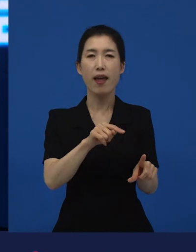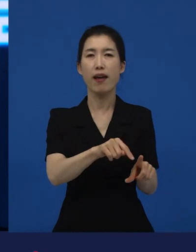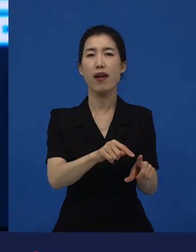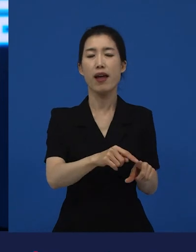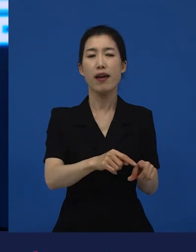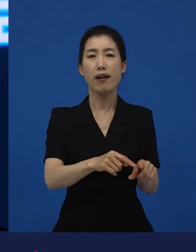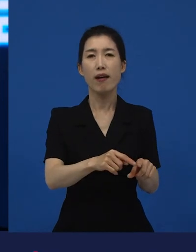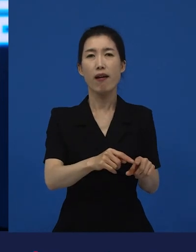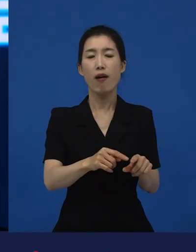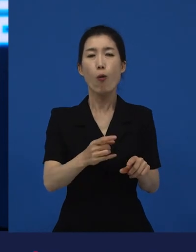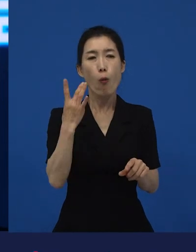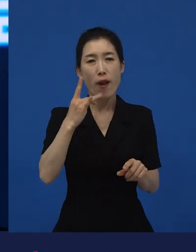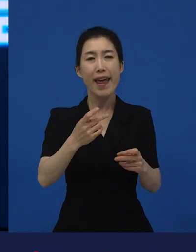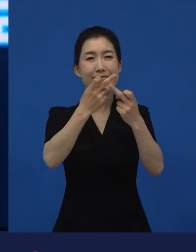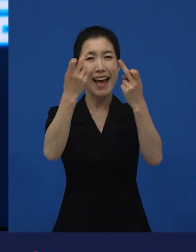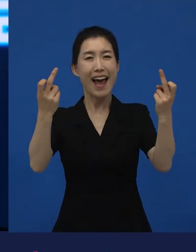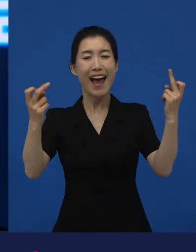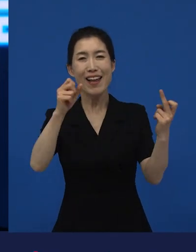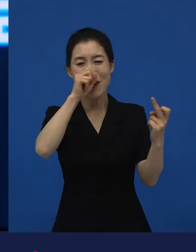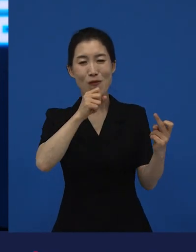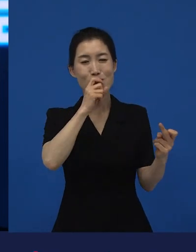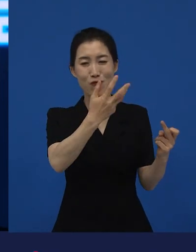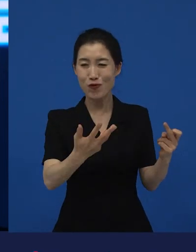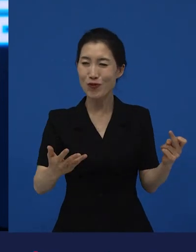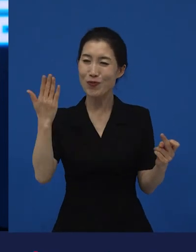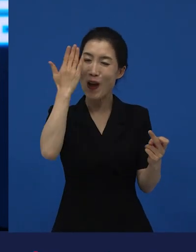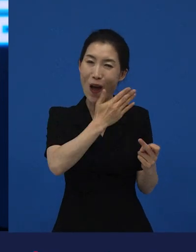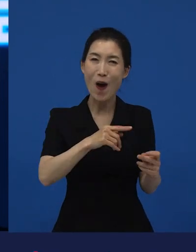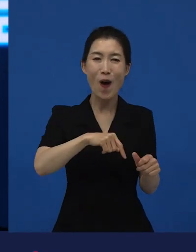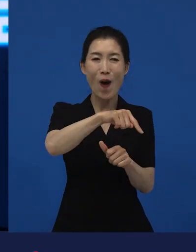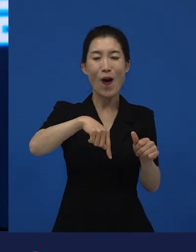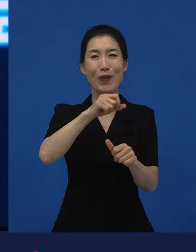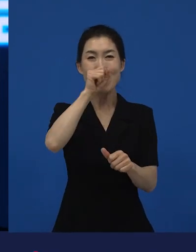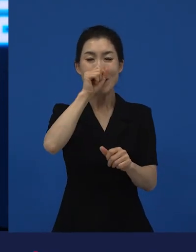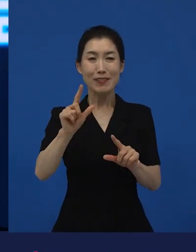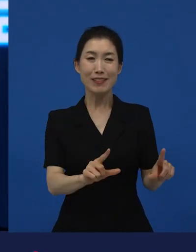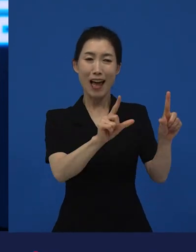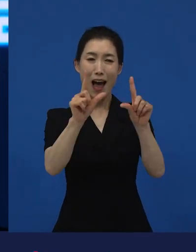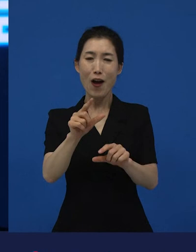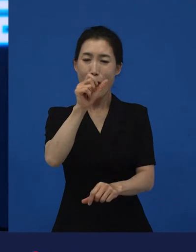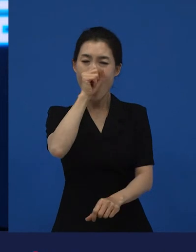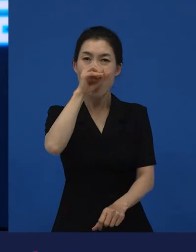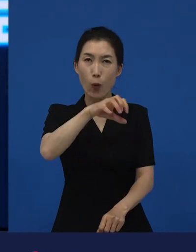성실하게 살려고 했던 사람들이 갖게 된 실망감, 절망감